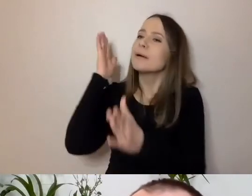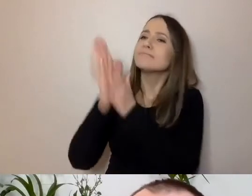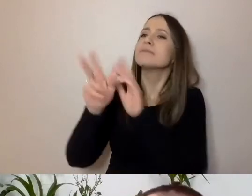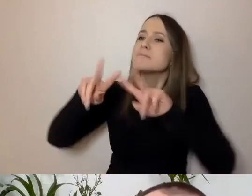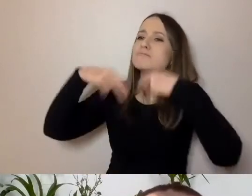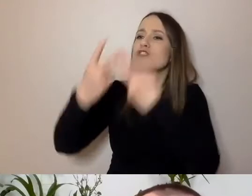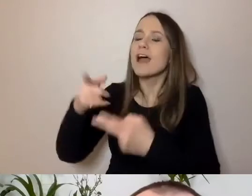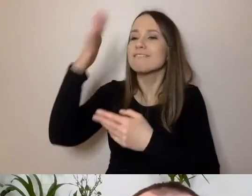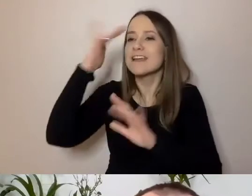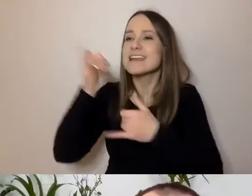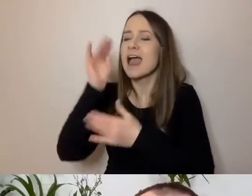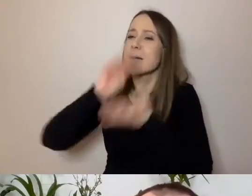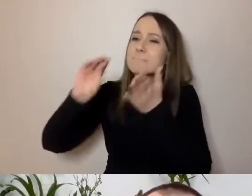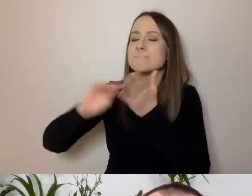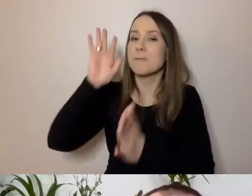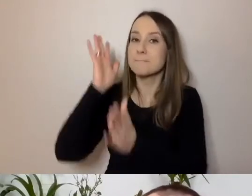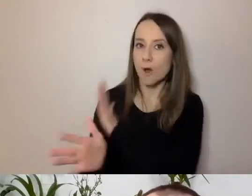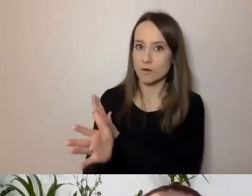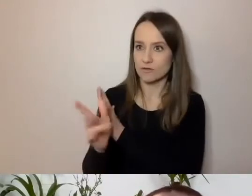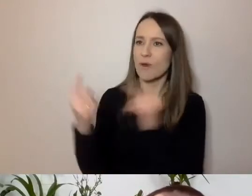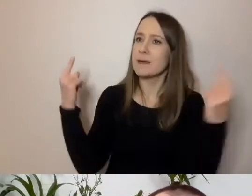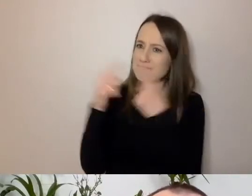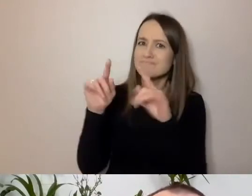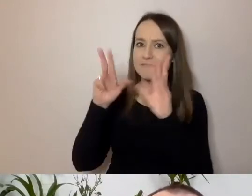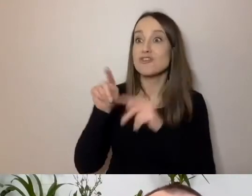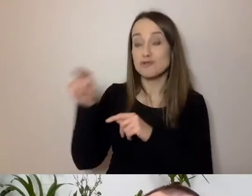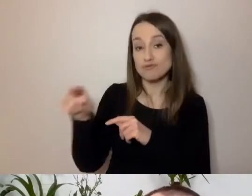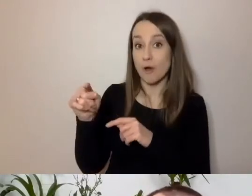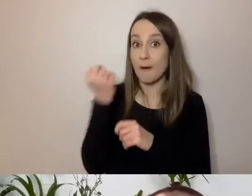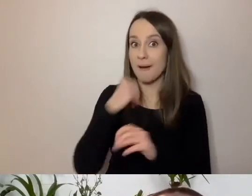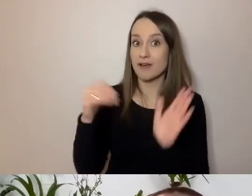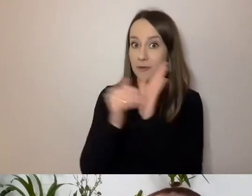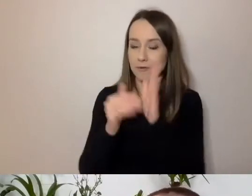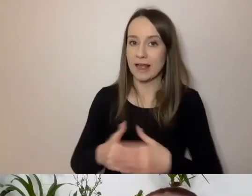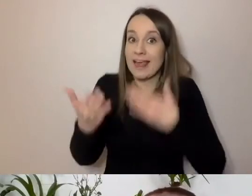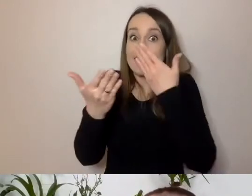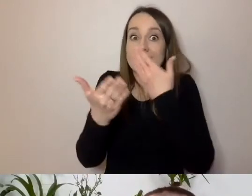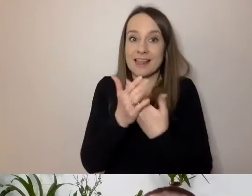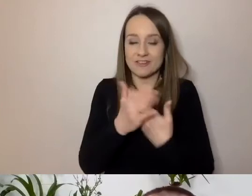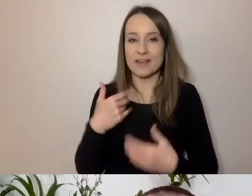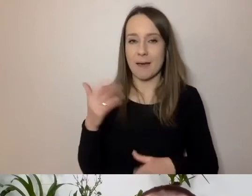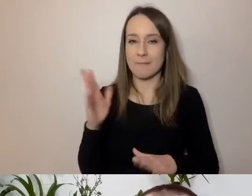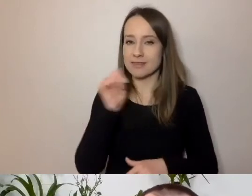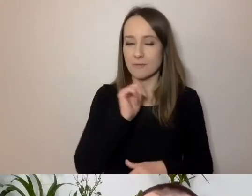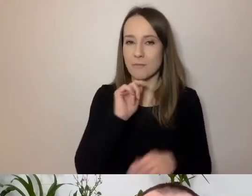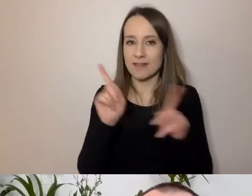To się w prostym pisaniu przydaje. Dlaczego? Będę przekonywał państwa,